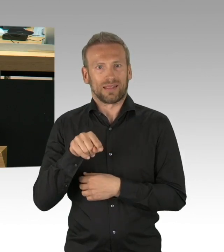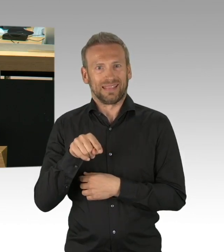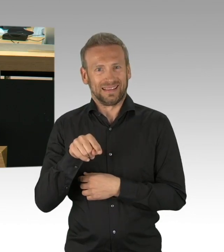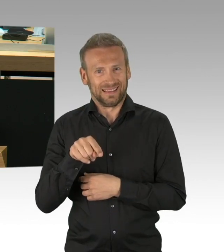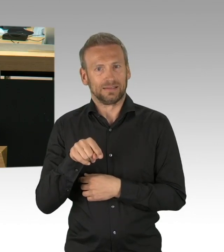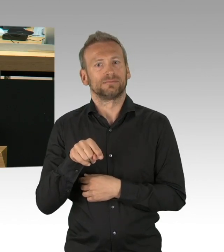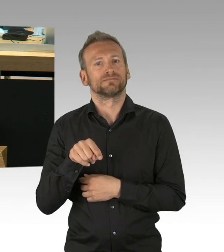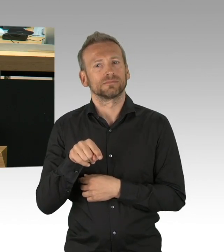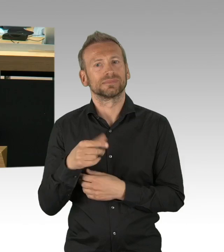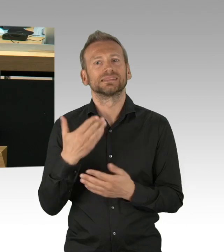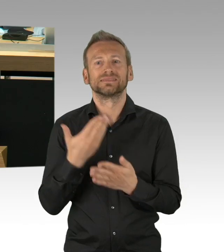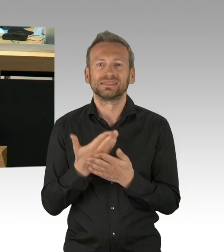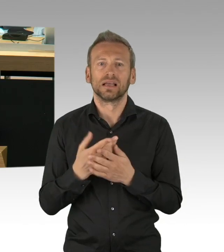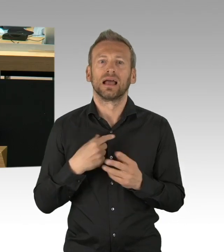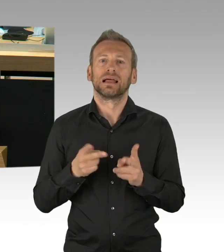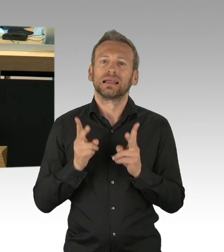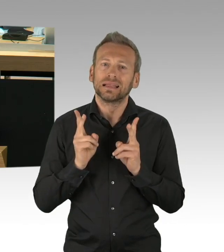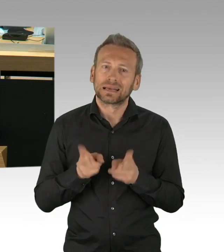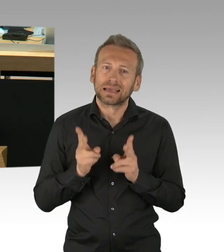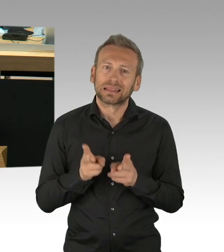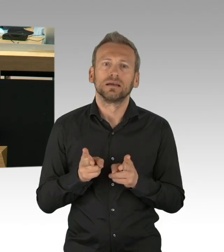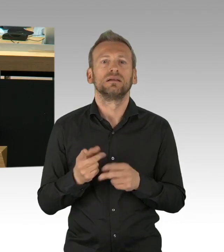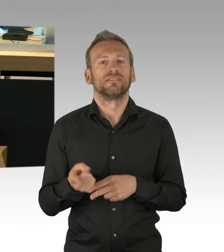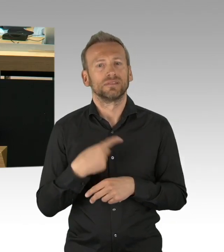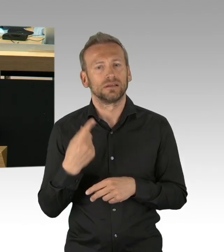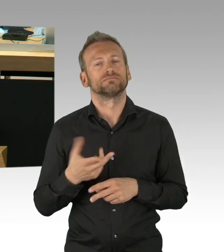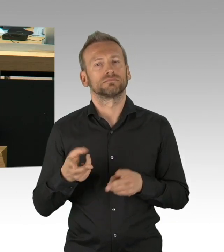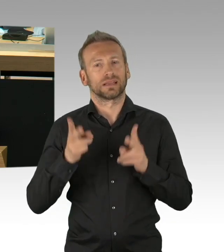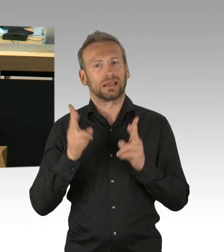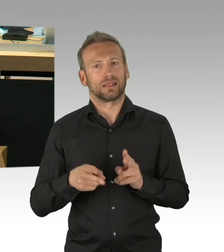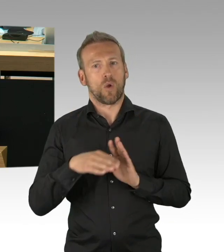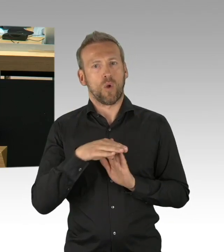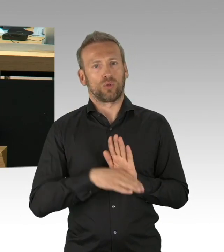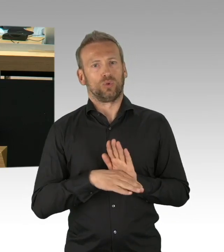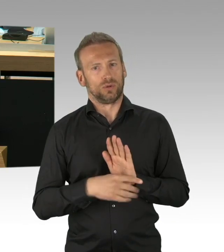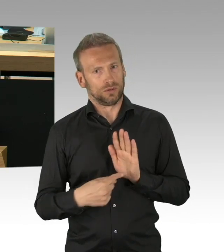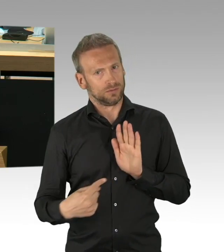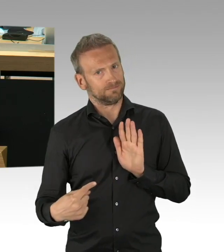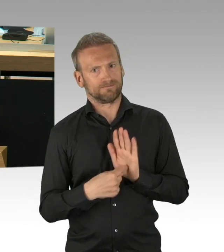Und zweitens zu zeigen, dass die Demokratie lebt und gleichzeitig durch eine lebende Demokratie